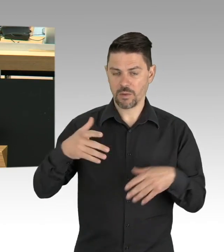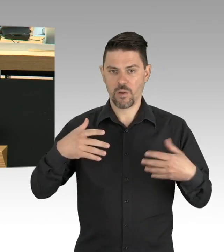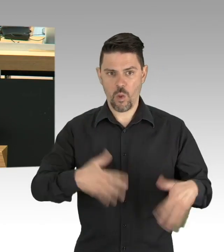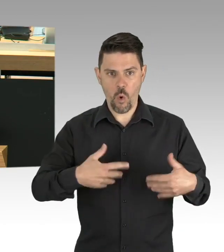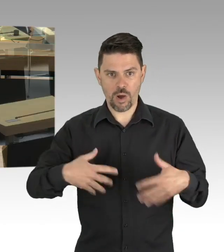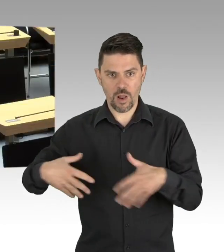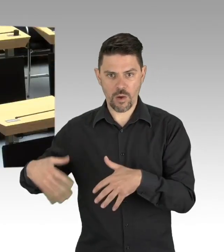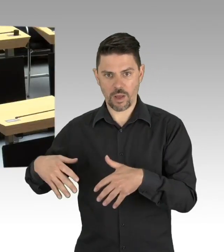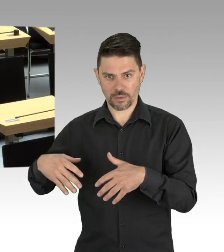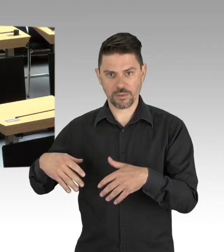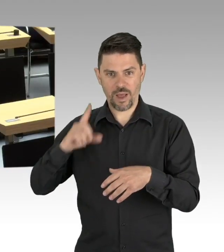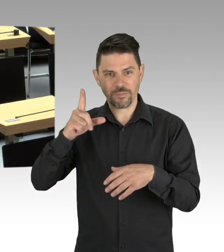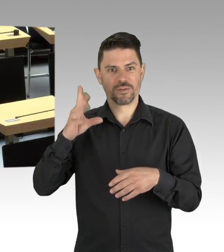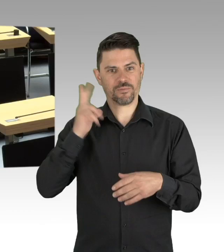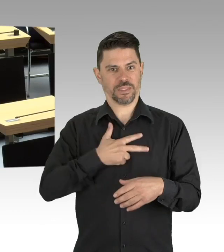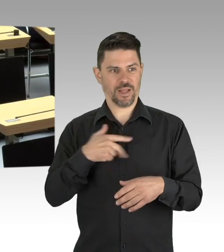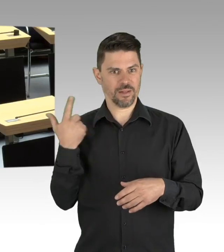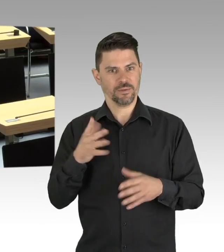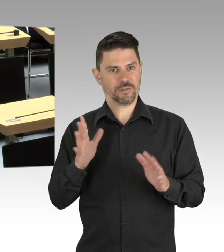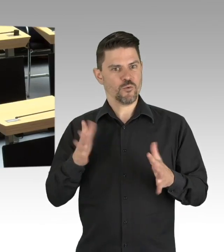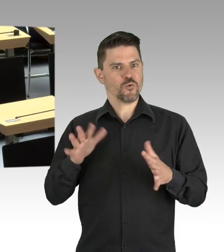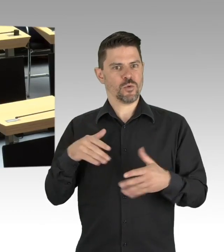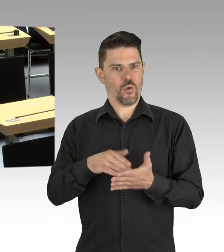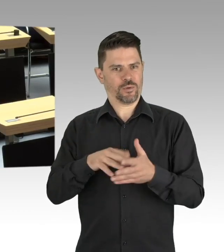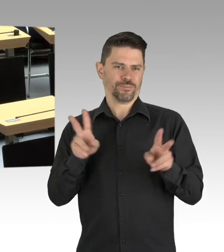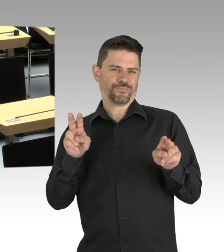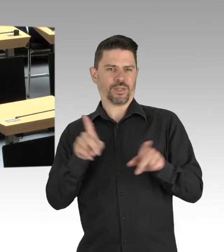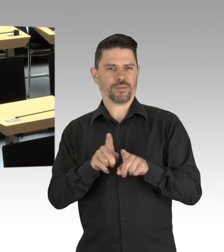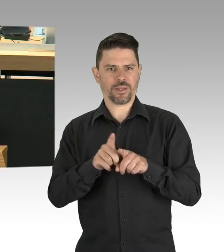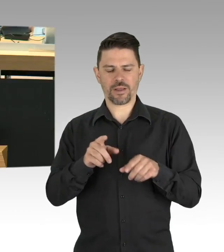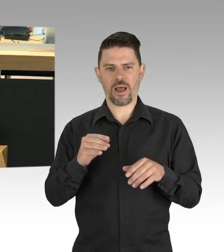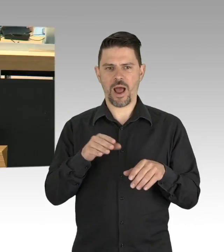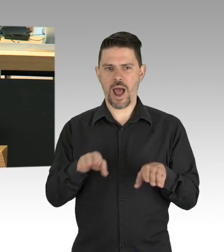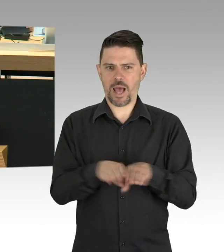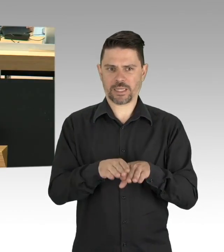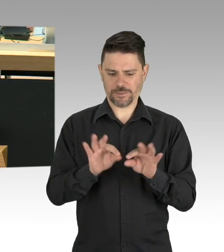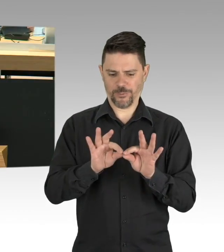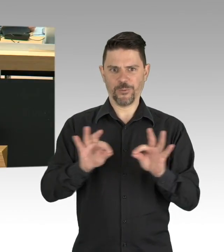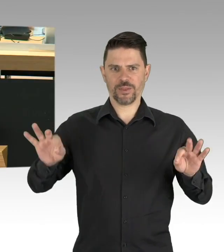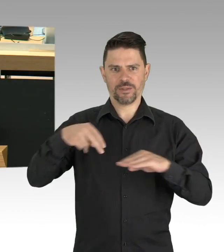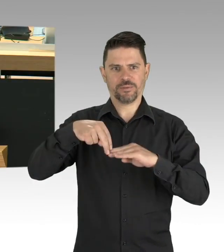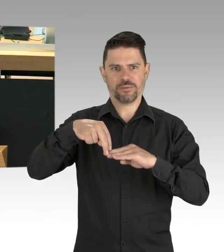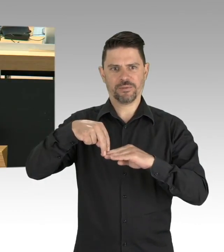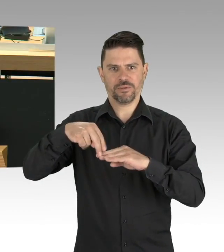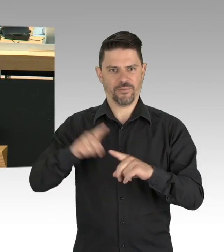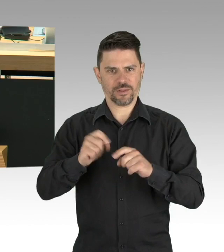die Einhaltung der Abstandsgebote und Hygieneregeln, auch das relativ spät beschlossene, vom Senat beschlossene